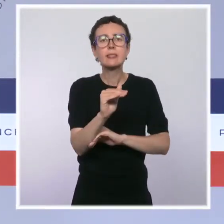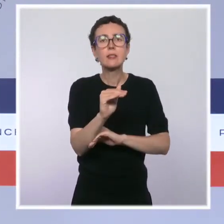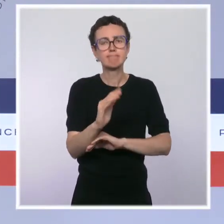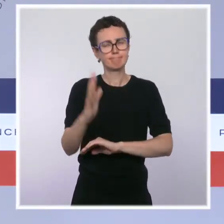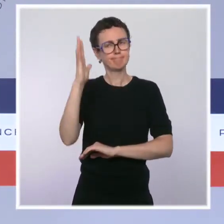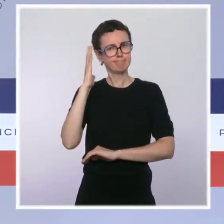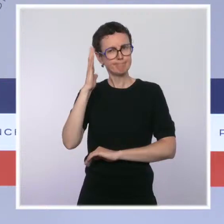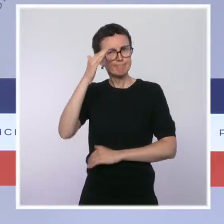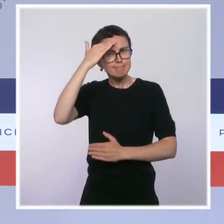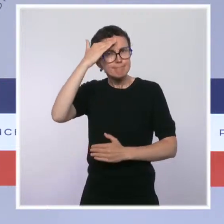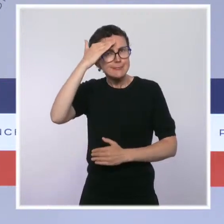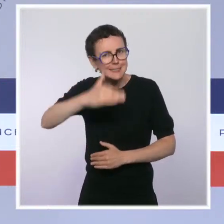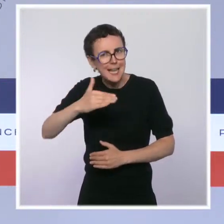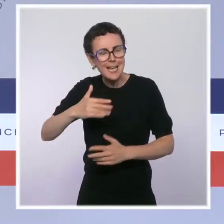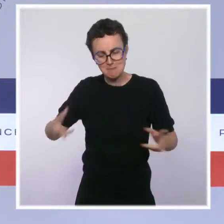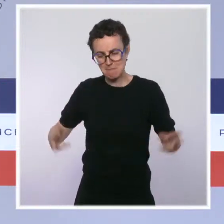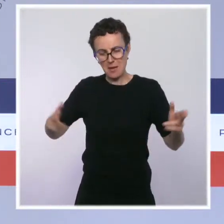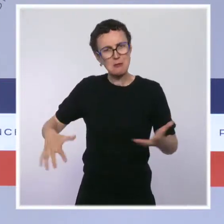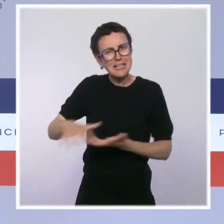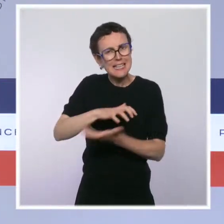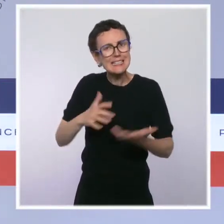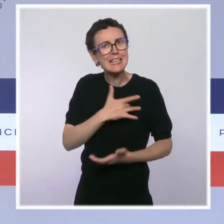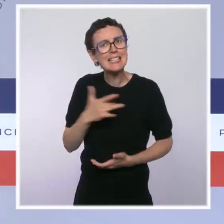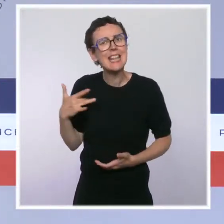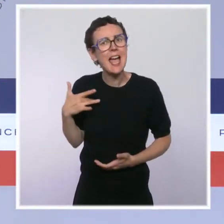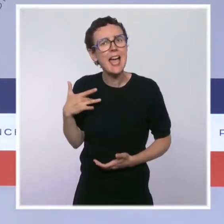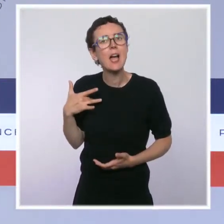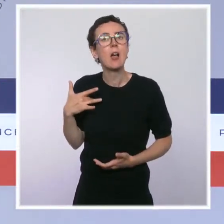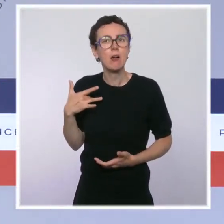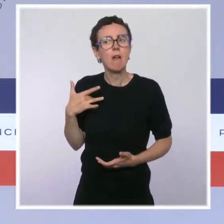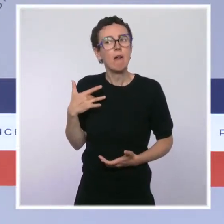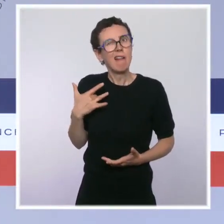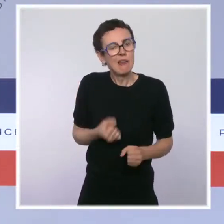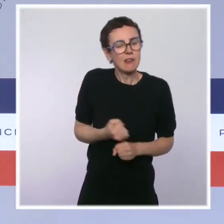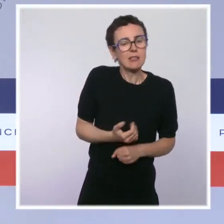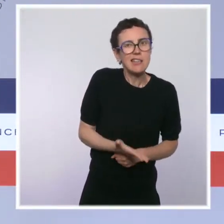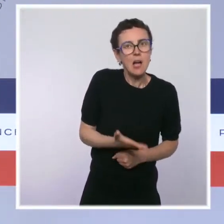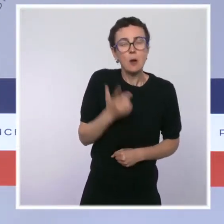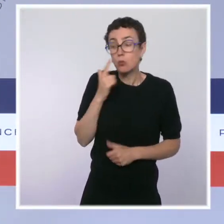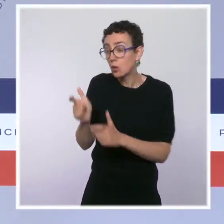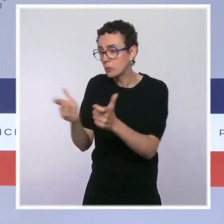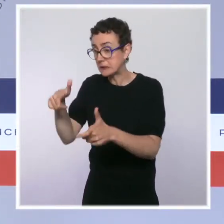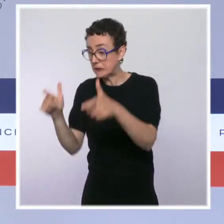vous le savez, pendant la crise sanitaire pour faciliter le financement des entreprises en difficulté, sera pérennisé.